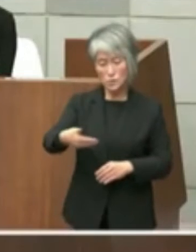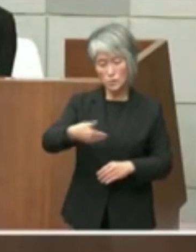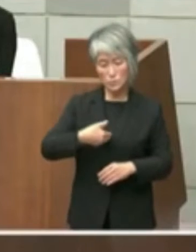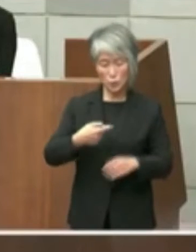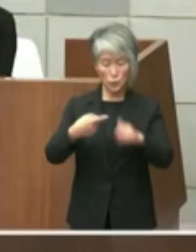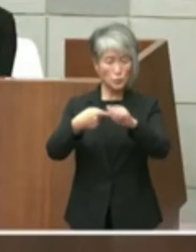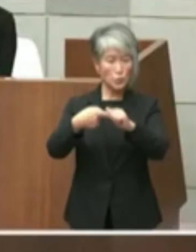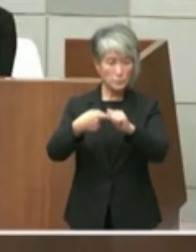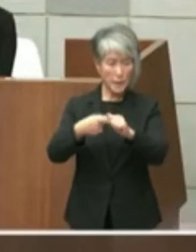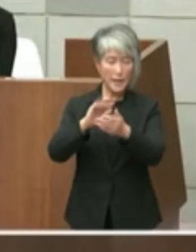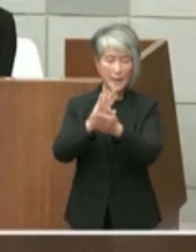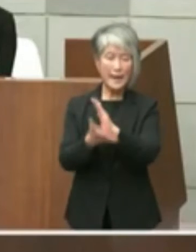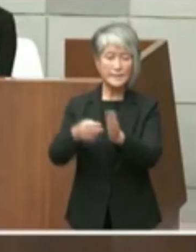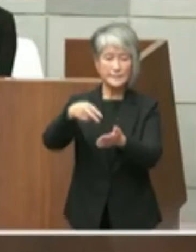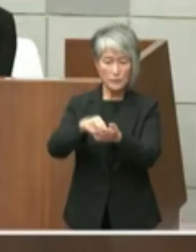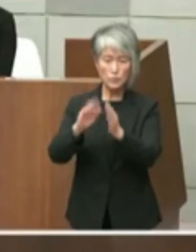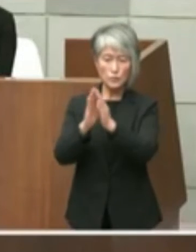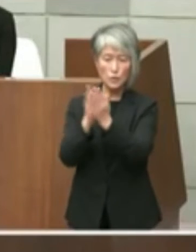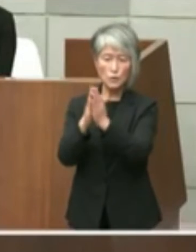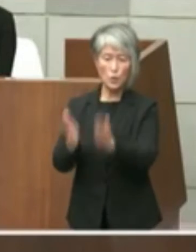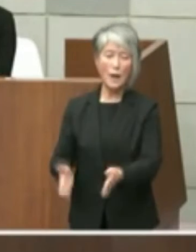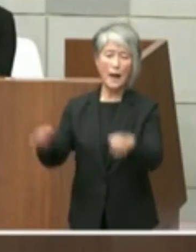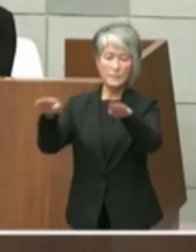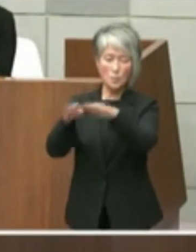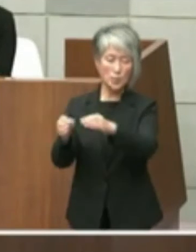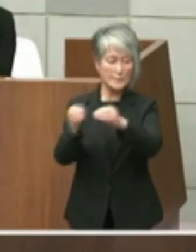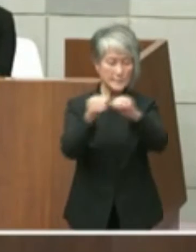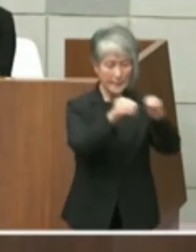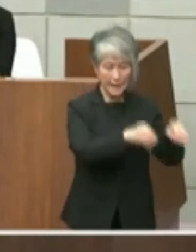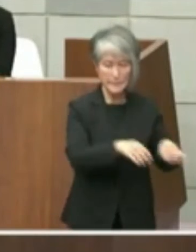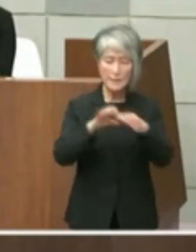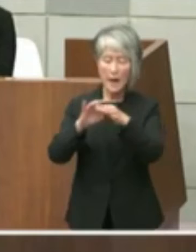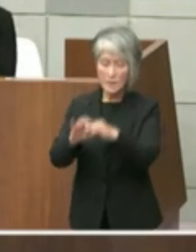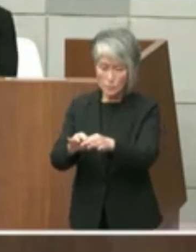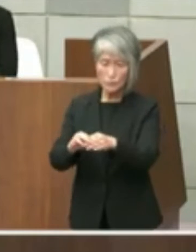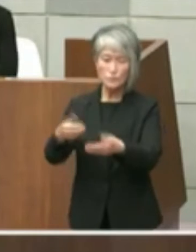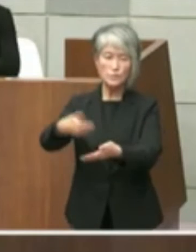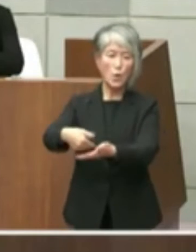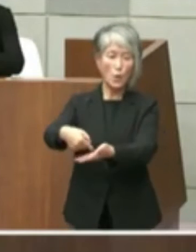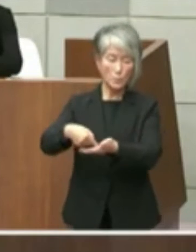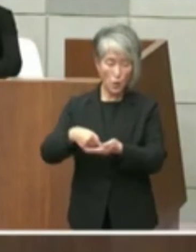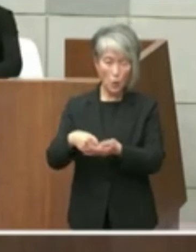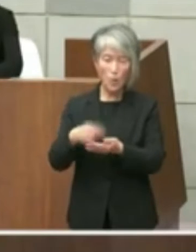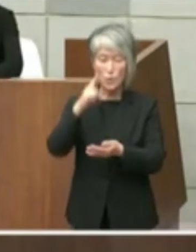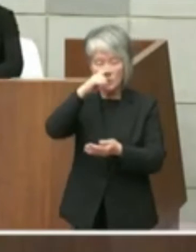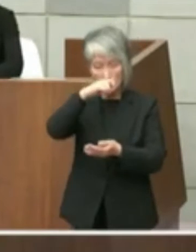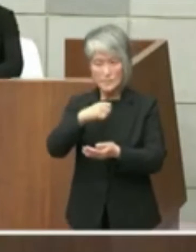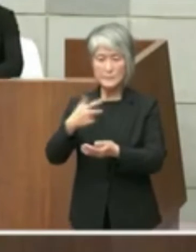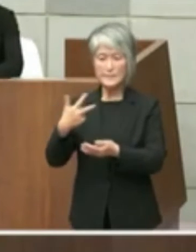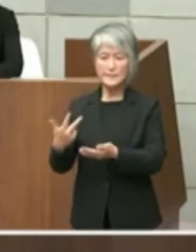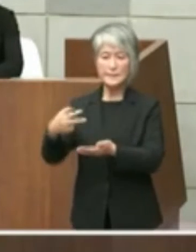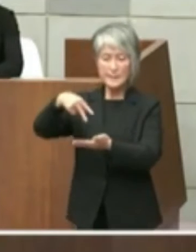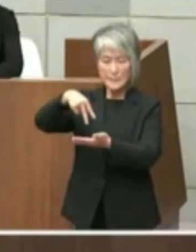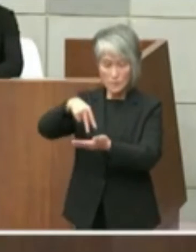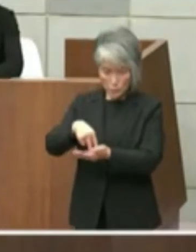兵庫県立図書館の移転に関する要望および 旧市立図書館設置に係る県の対応について